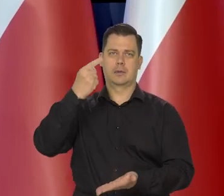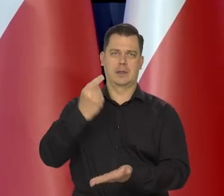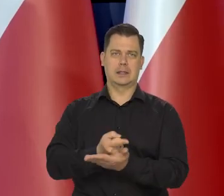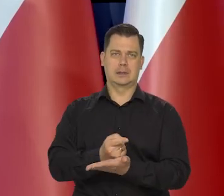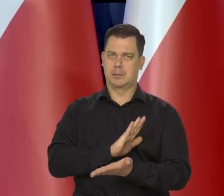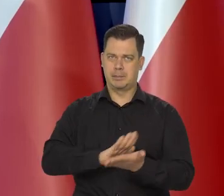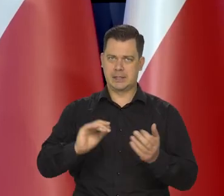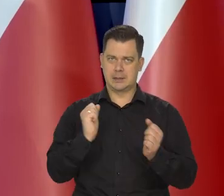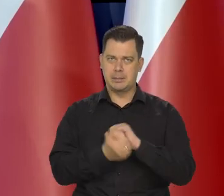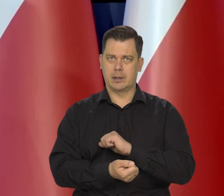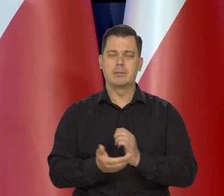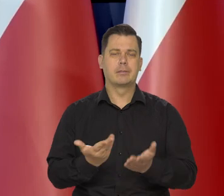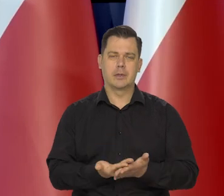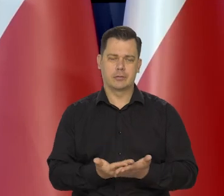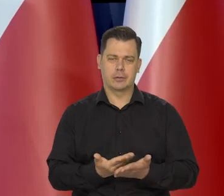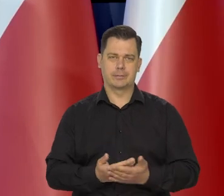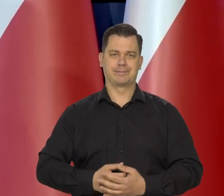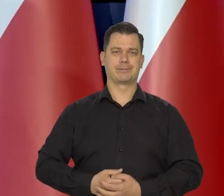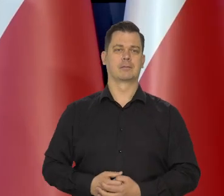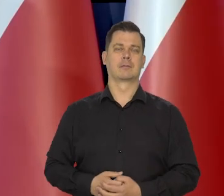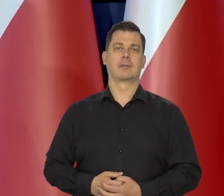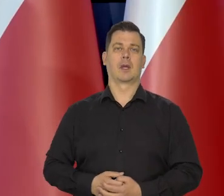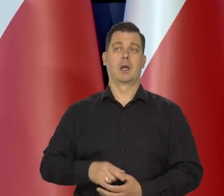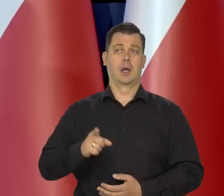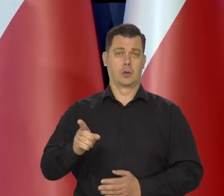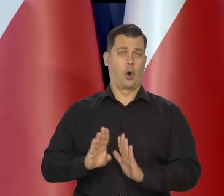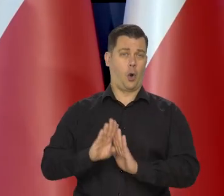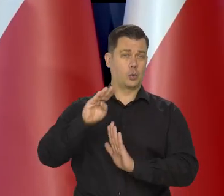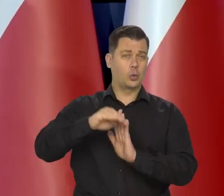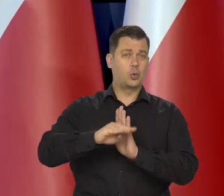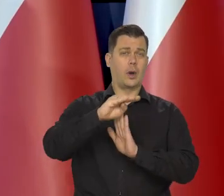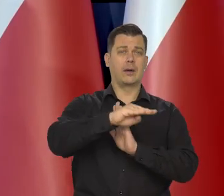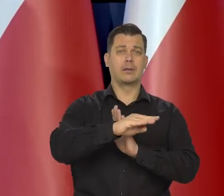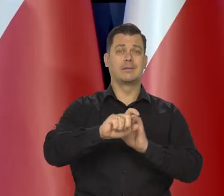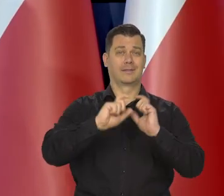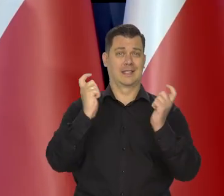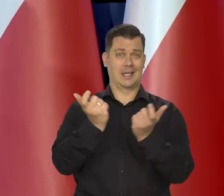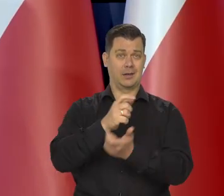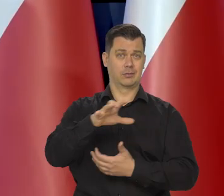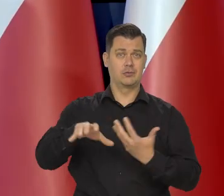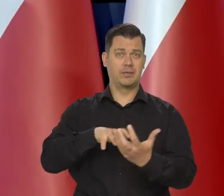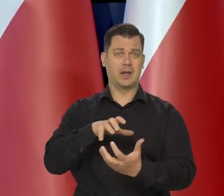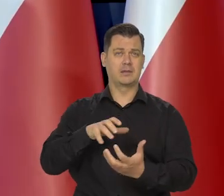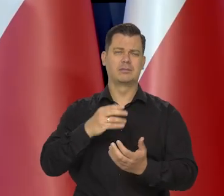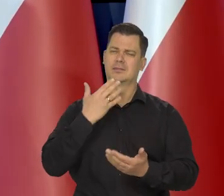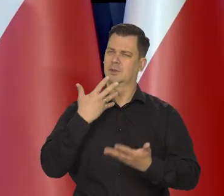No koniunktura gospodarcza na świecie słabnie.